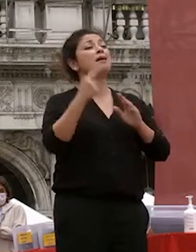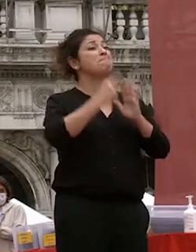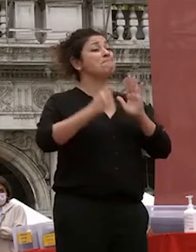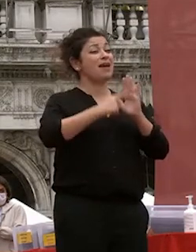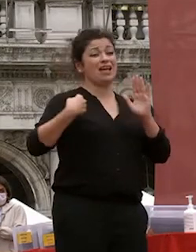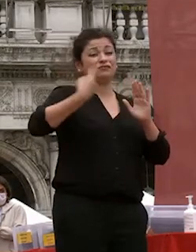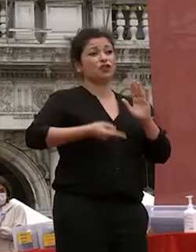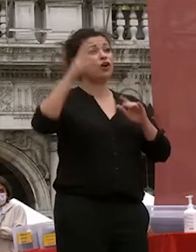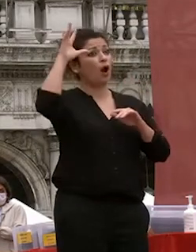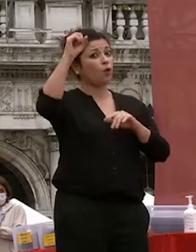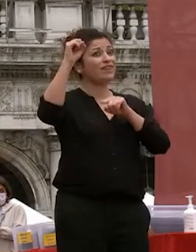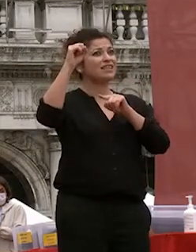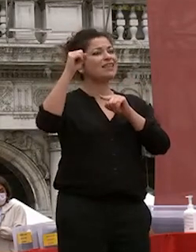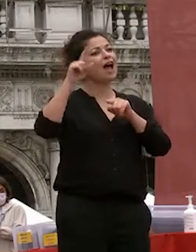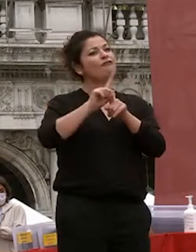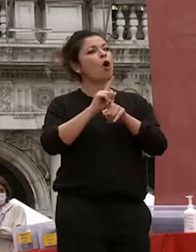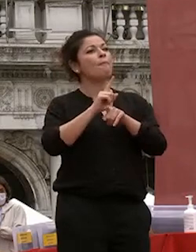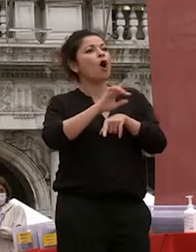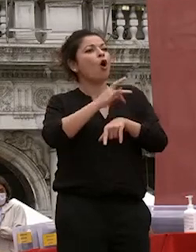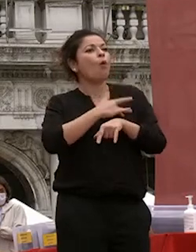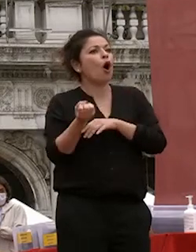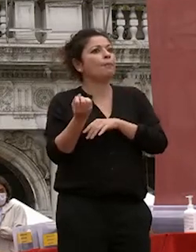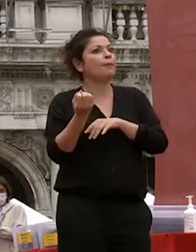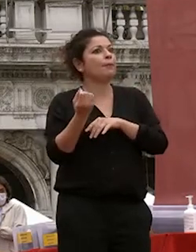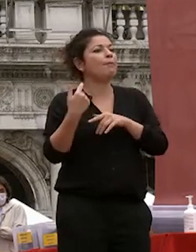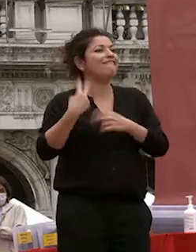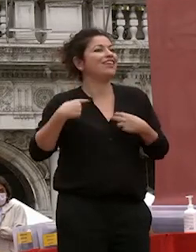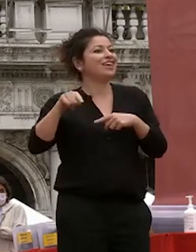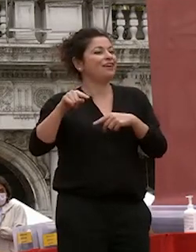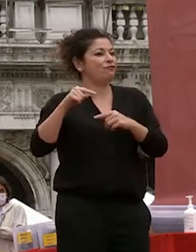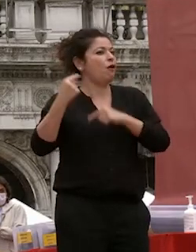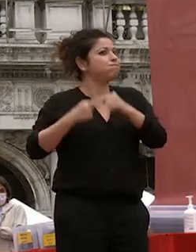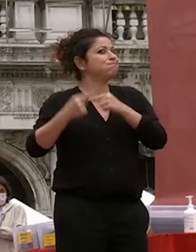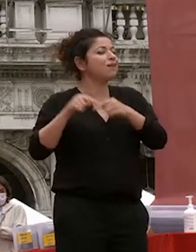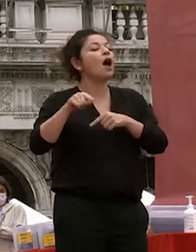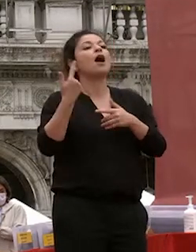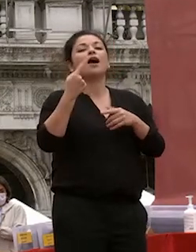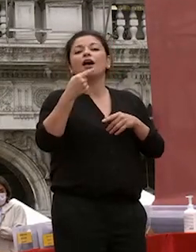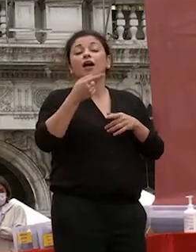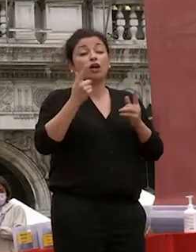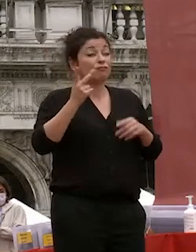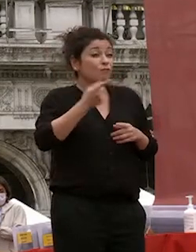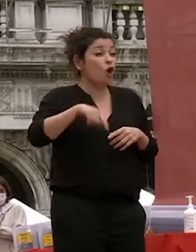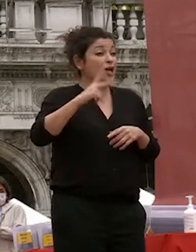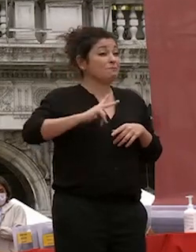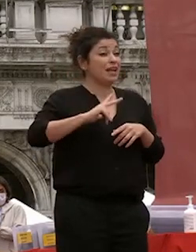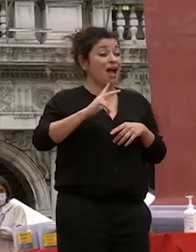sempre in movimento è un segmento su cui contiamo che l'attenzione di chi governa